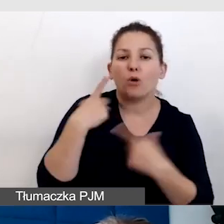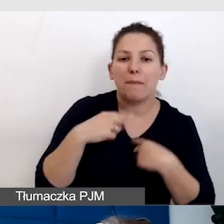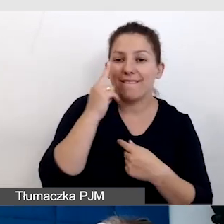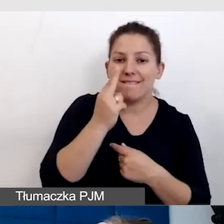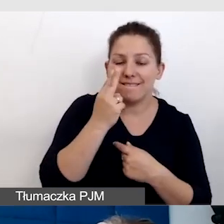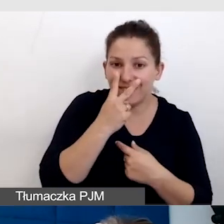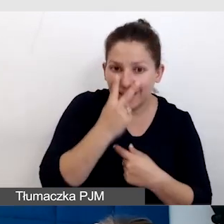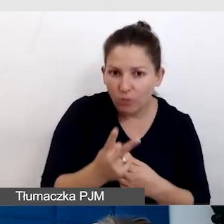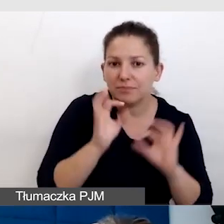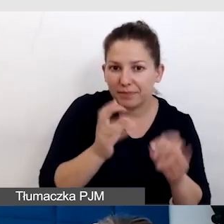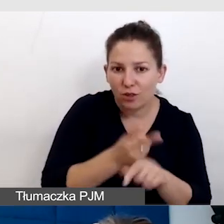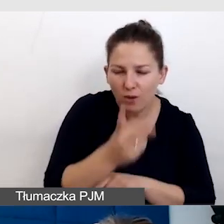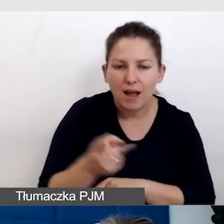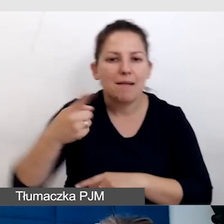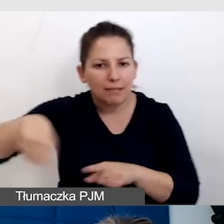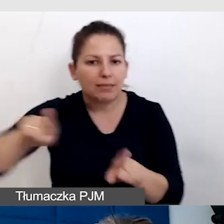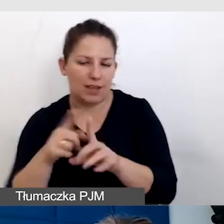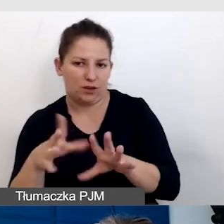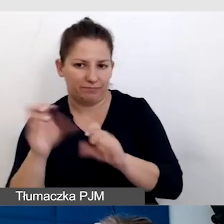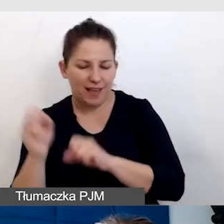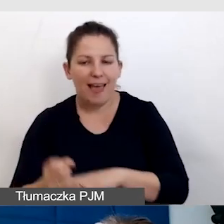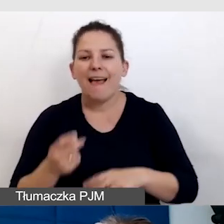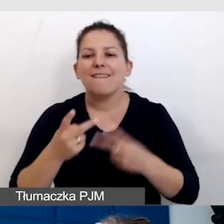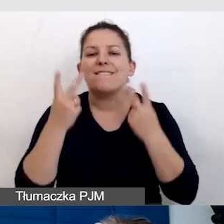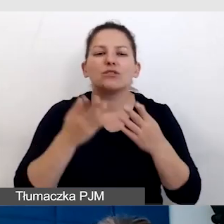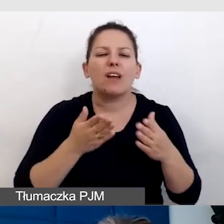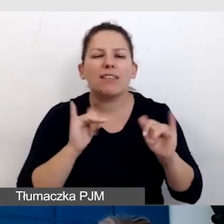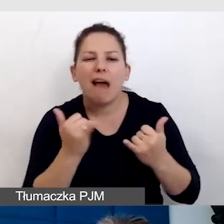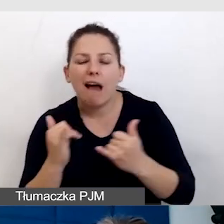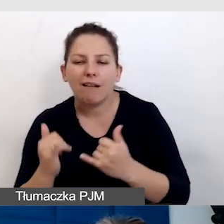Nie zawsze najważniejsza jest droga, najważniejszy jest skutek.